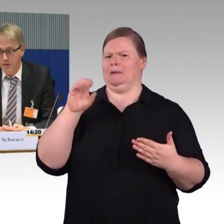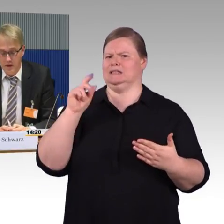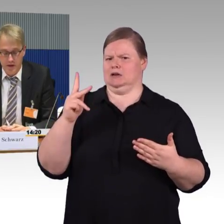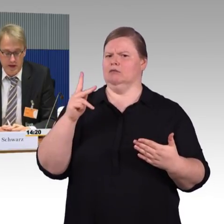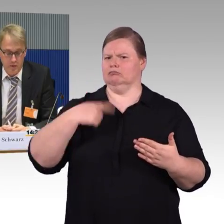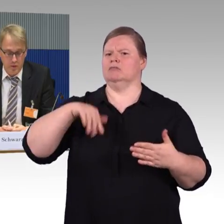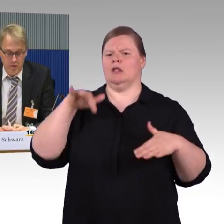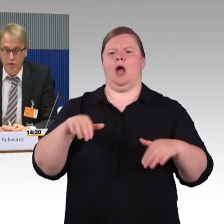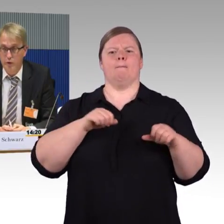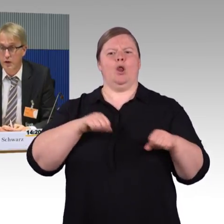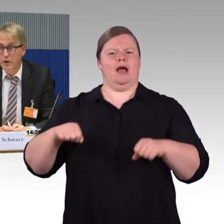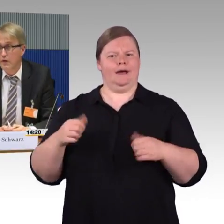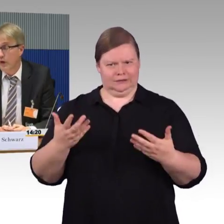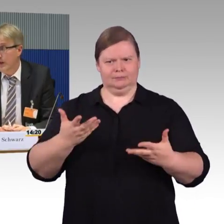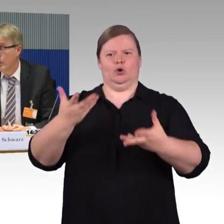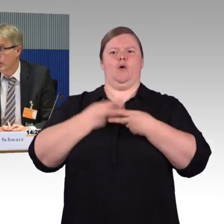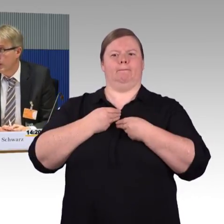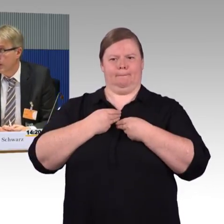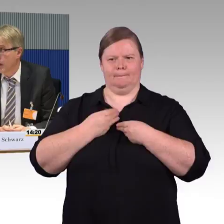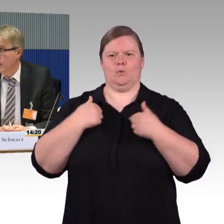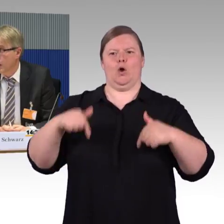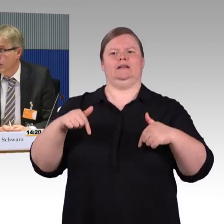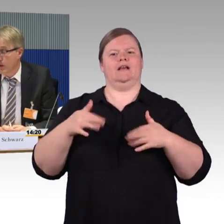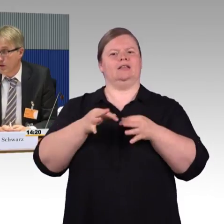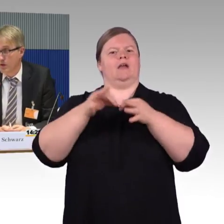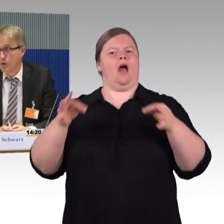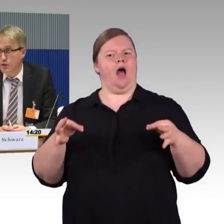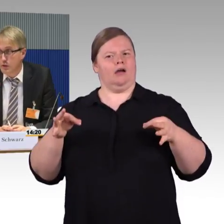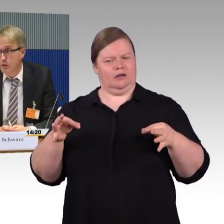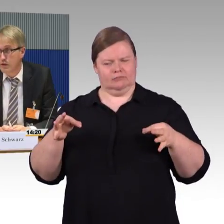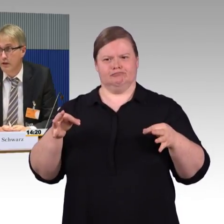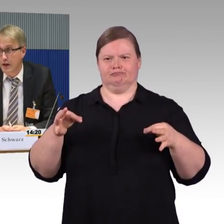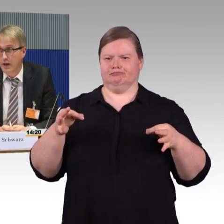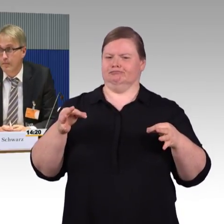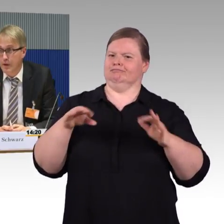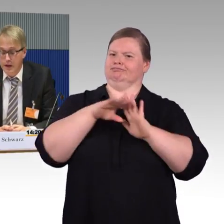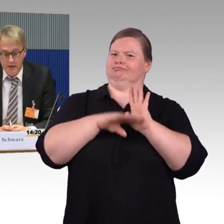wenn wir Anrufe von vor allem mobilitätseingeschränkten Menschen, Rollstuhlnutzern haben,